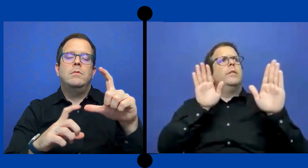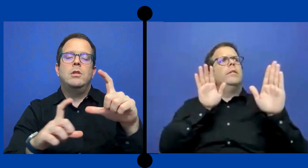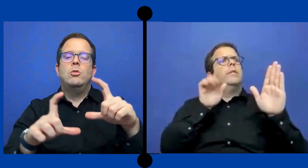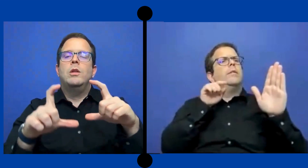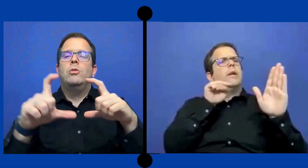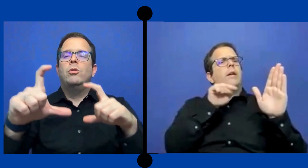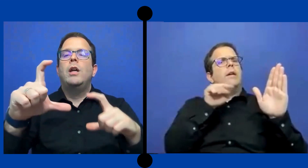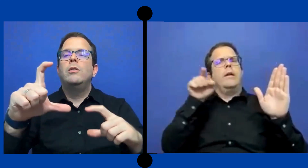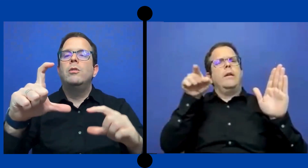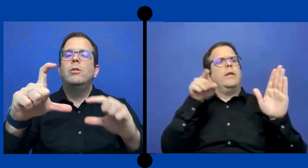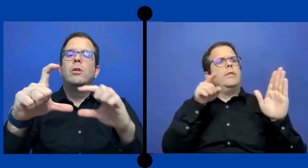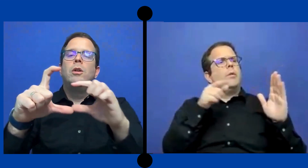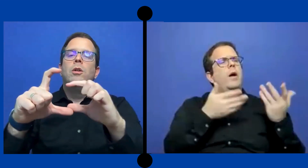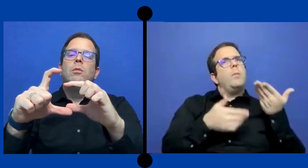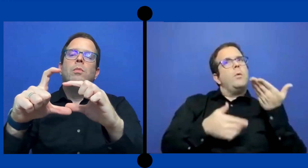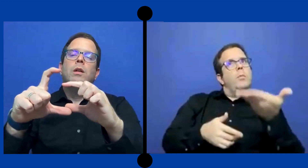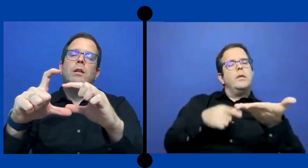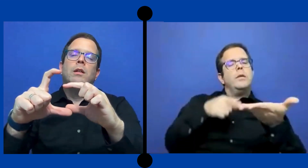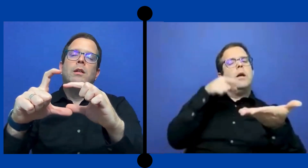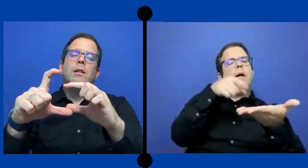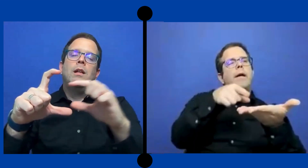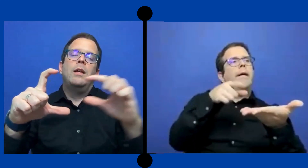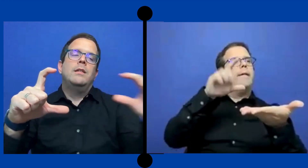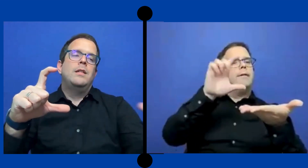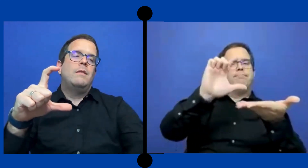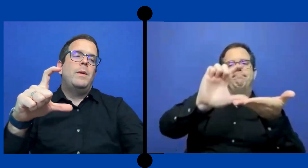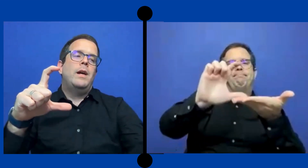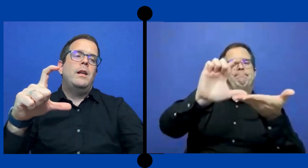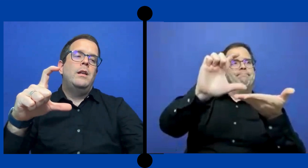Subasto tanto. pues la agencia va a pagar